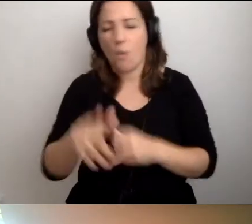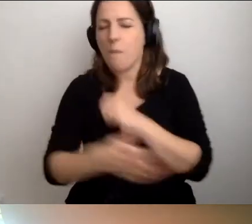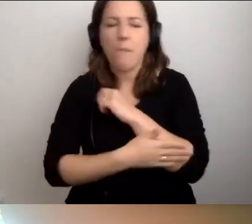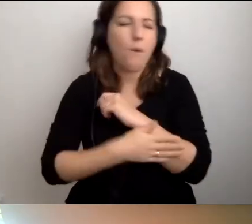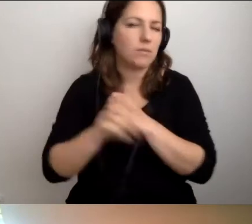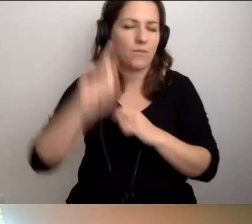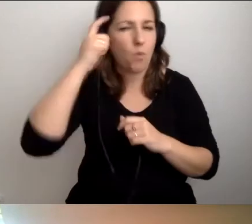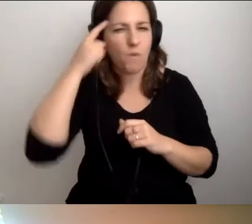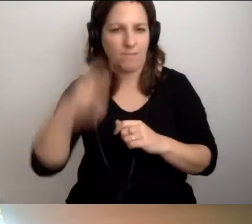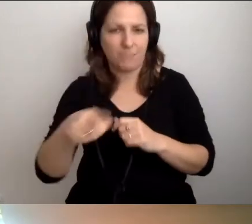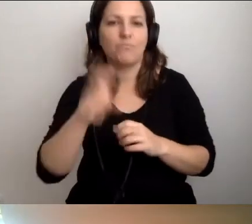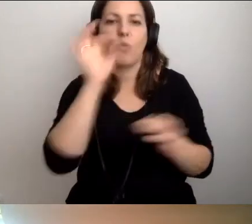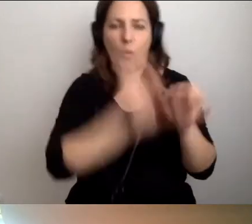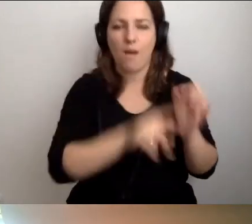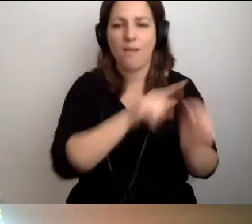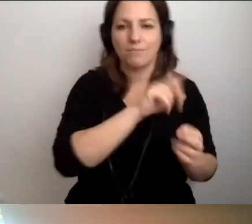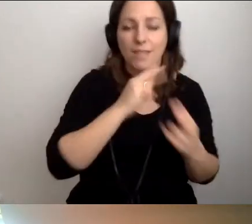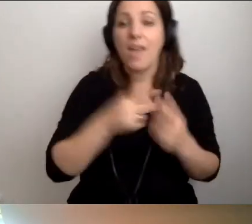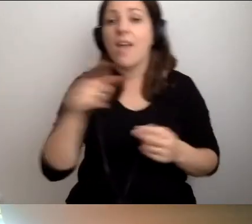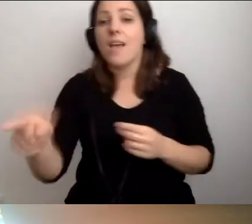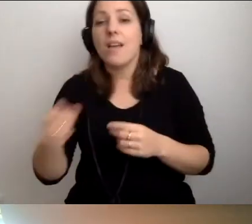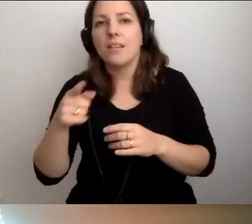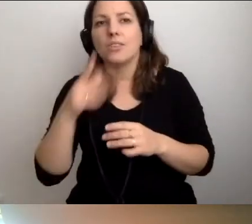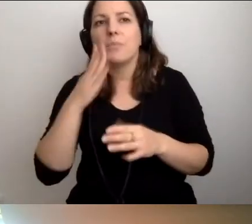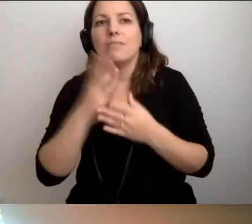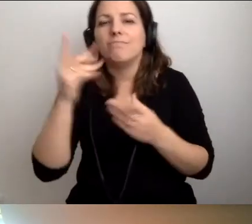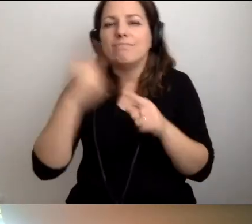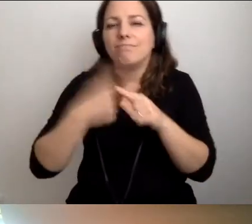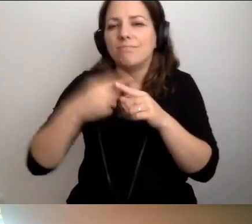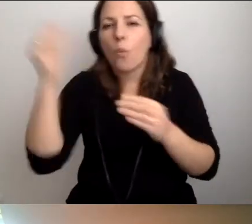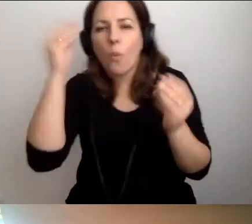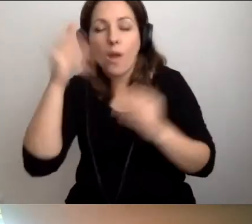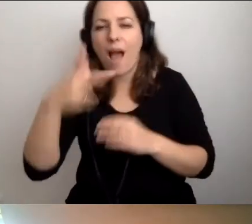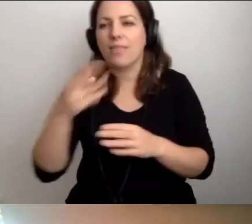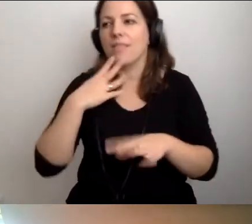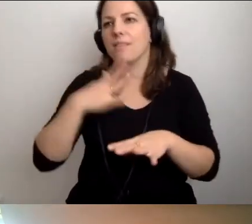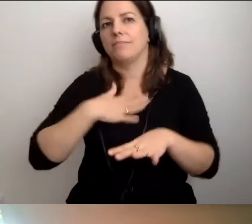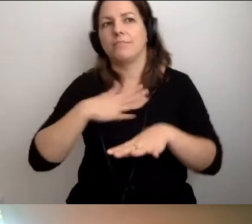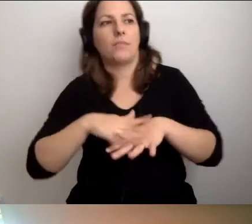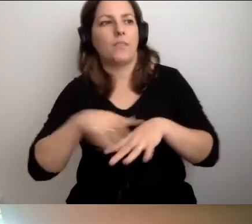Żeby się do niej uśmiechali, czuli ją, a nie traktowali jak dopust boży.